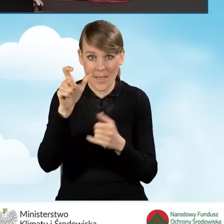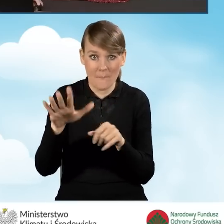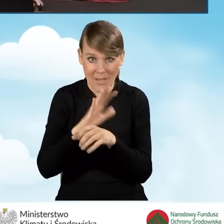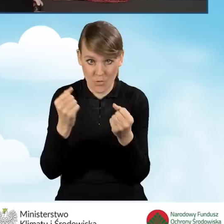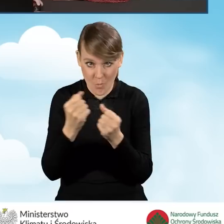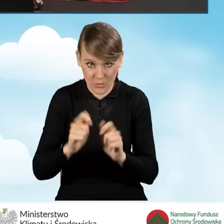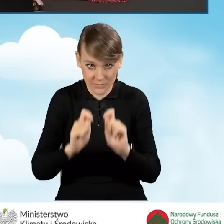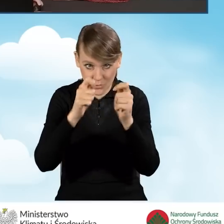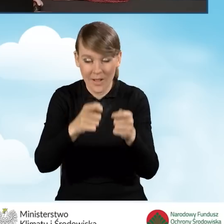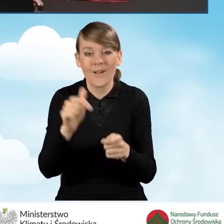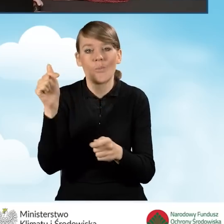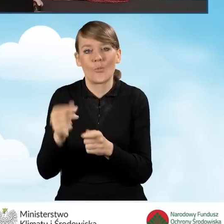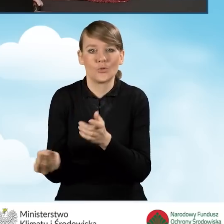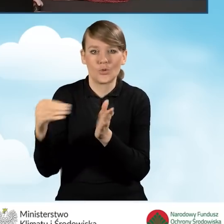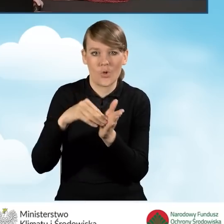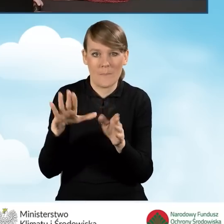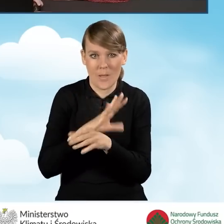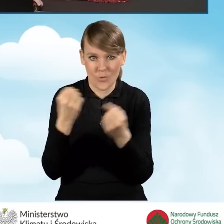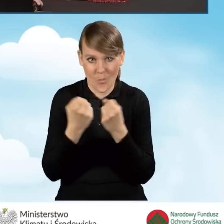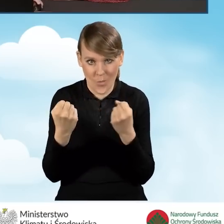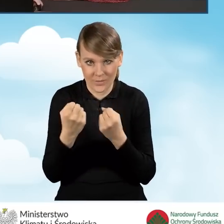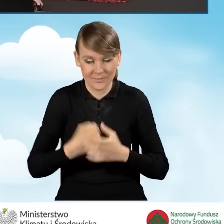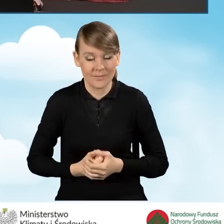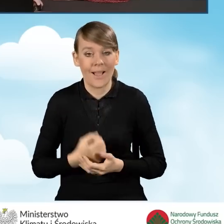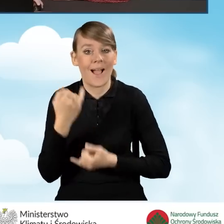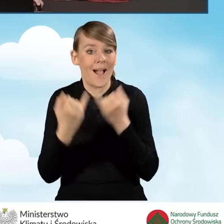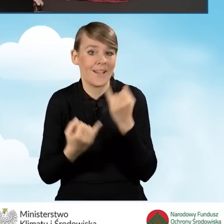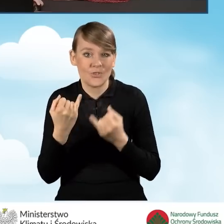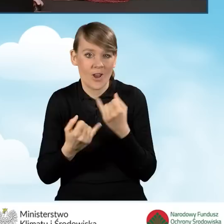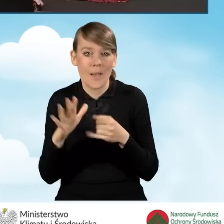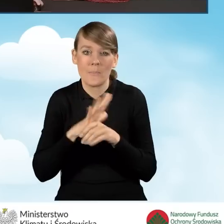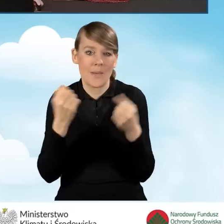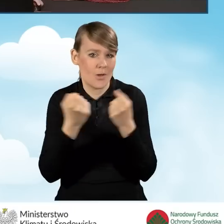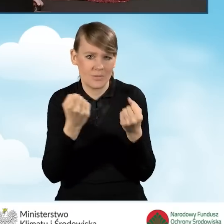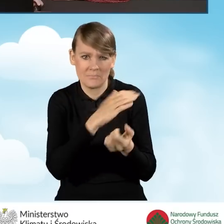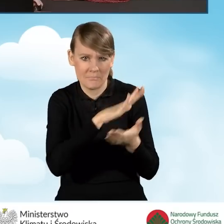załączyć również pełnomocnictwo. Natomiast w sytuacji, kiedy wniosek nie jest składany przez pełnomocnika,